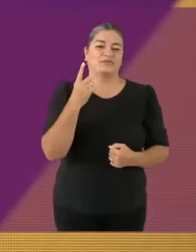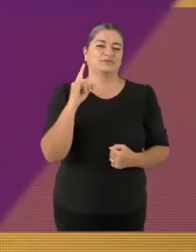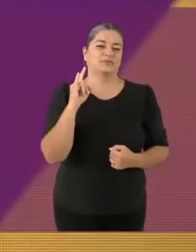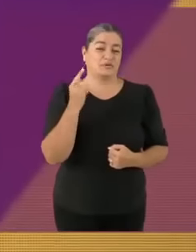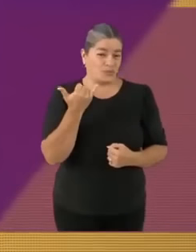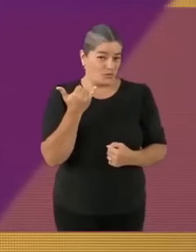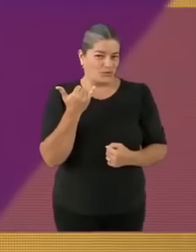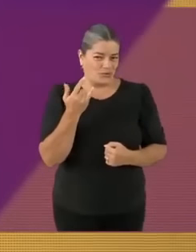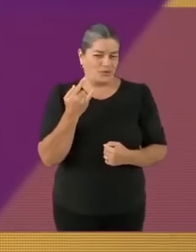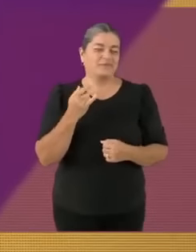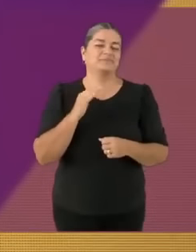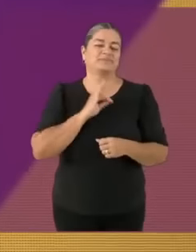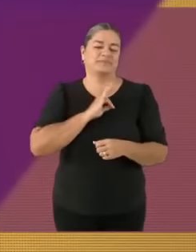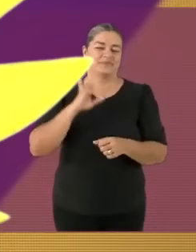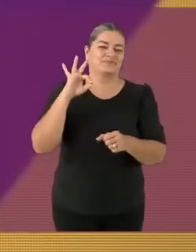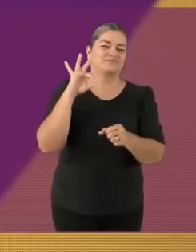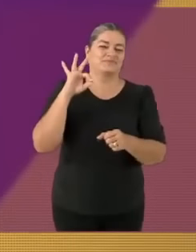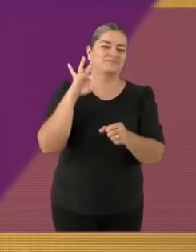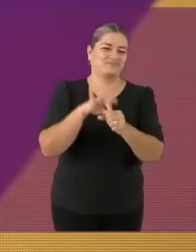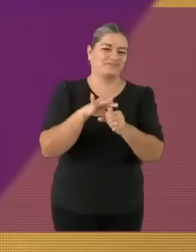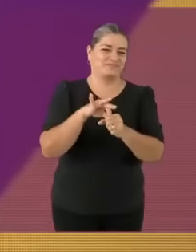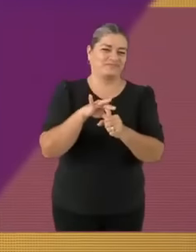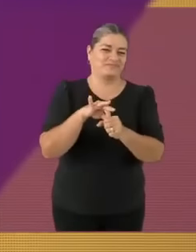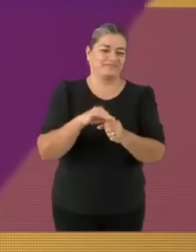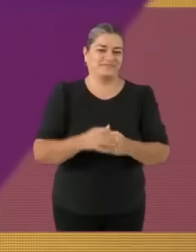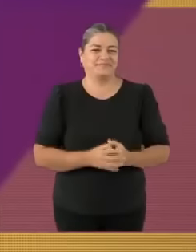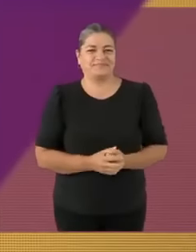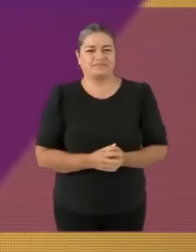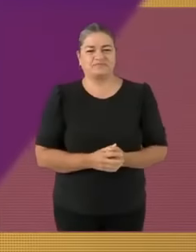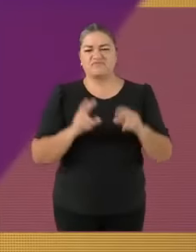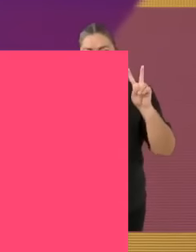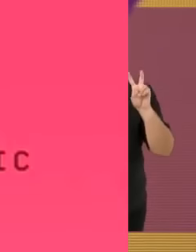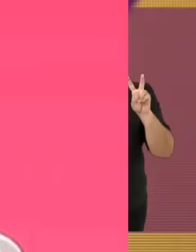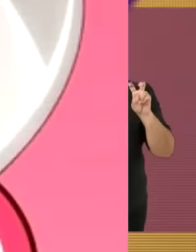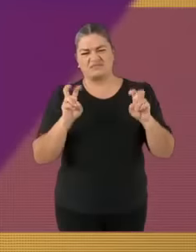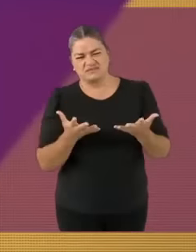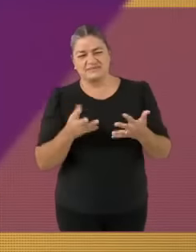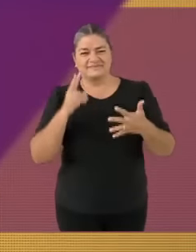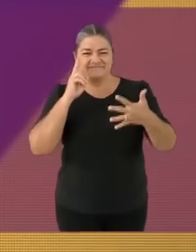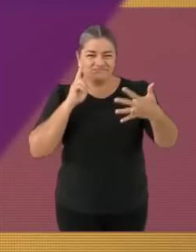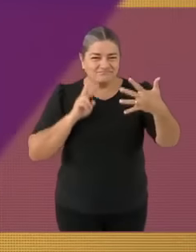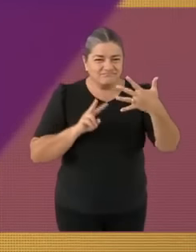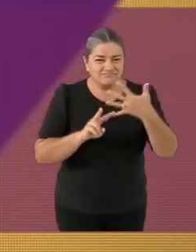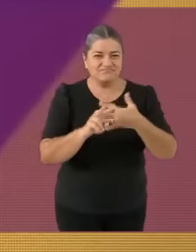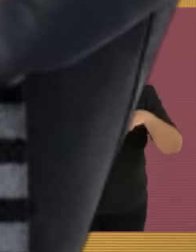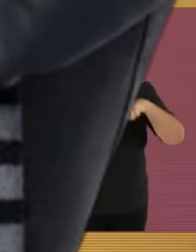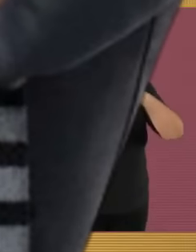Transparencia y combate a la m4sturbac10n No discriminación de trapitos y la funa contra Gru